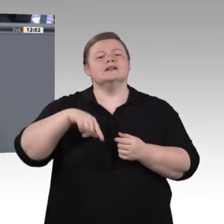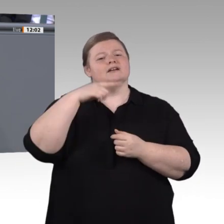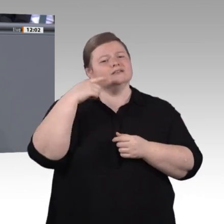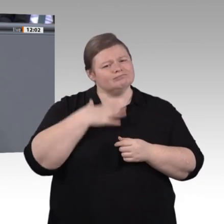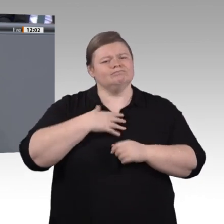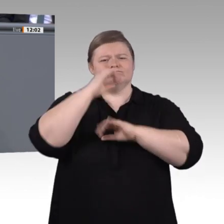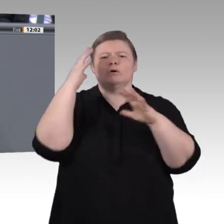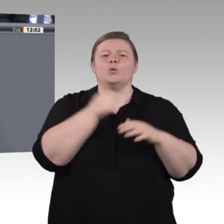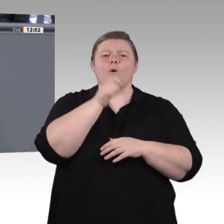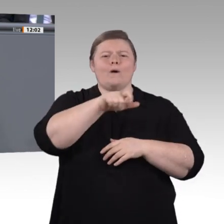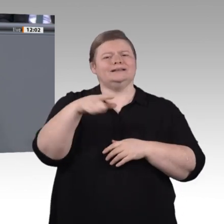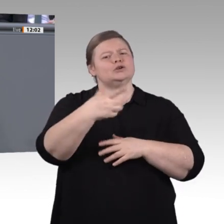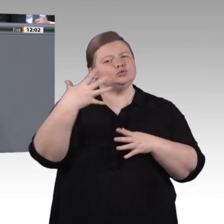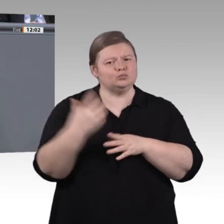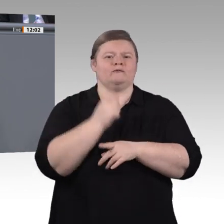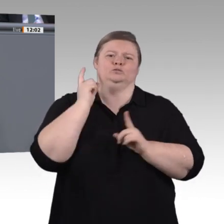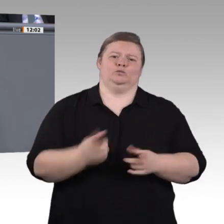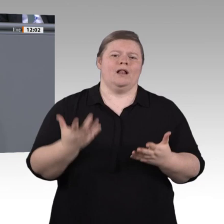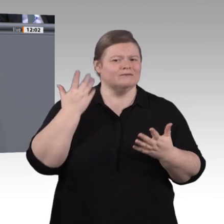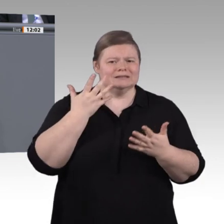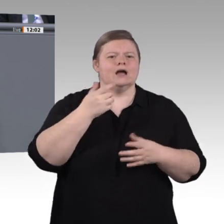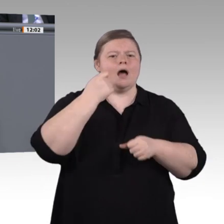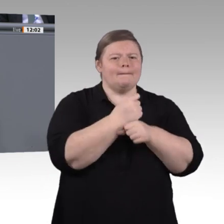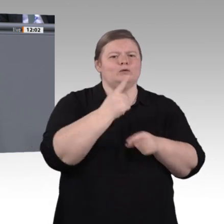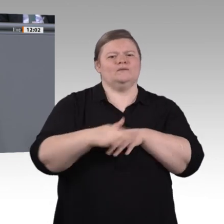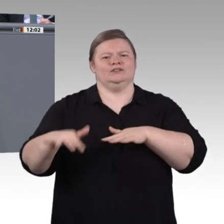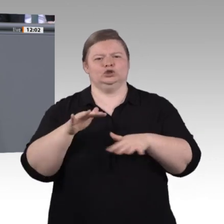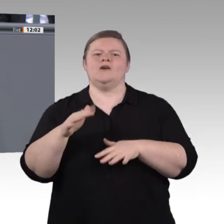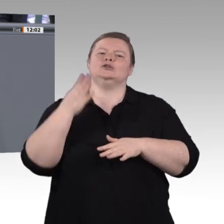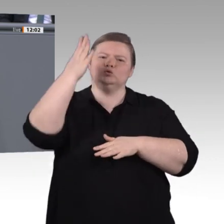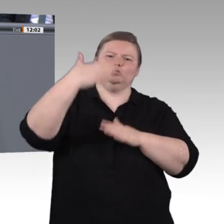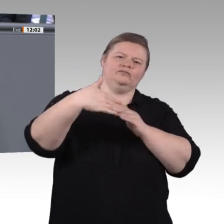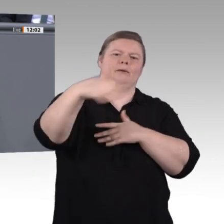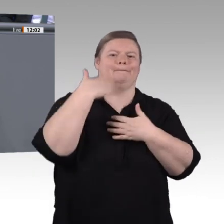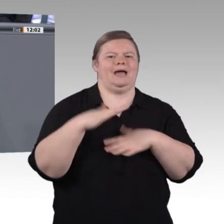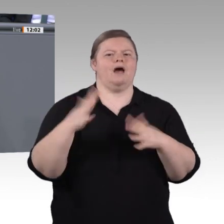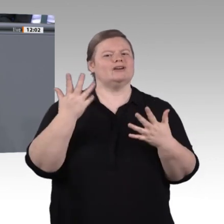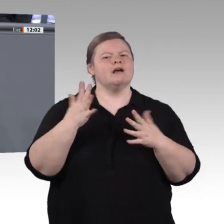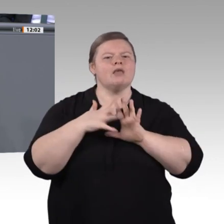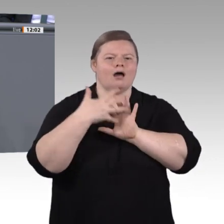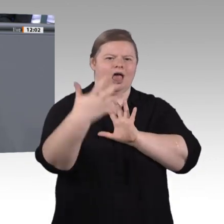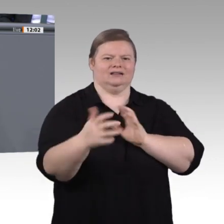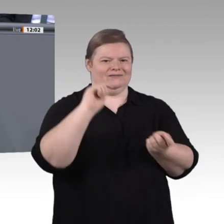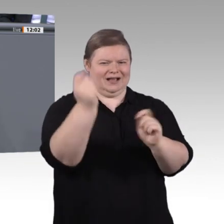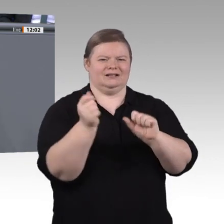im Blick behalten oder zumindest aufmerksam dafür sein. Man muss sich fragen: Woher kommen die Produkte oder die Rohstoffe?